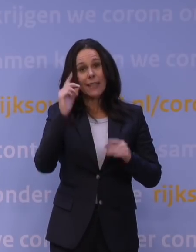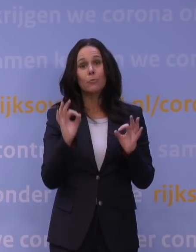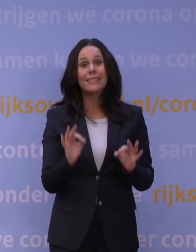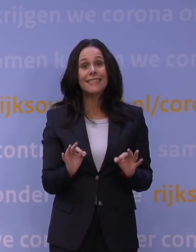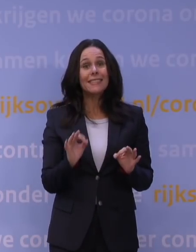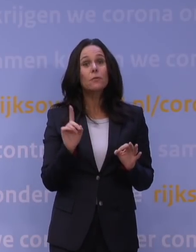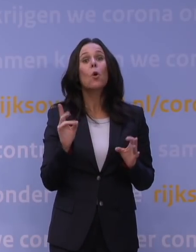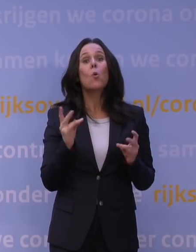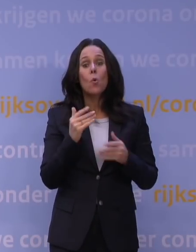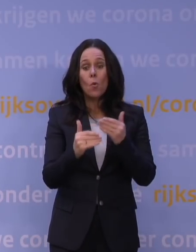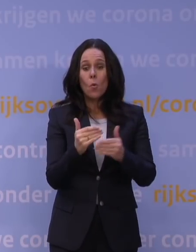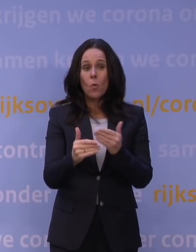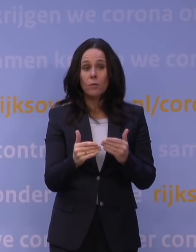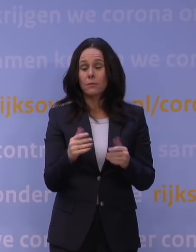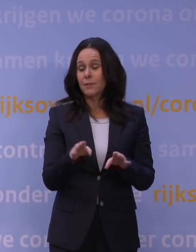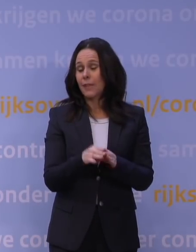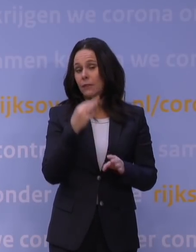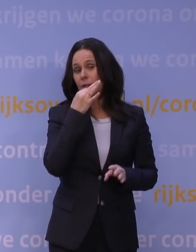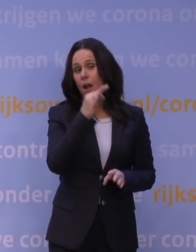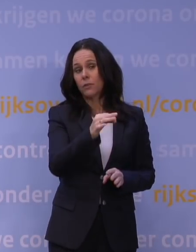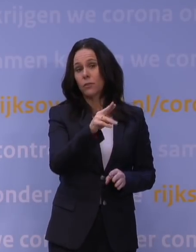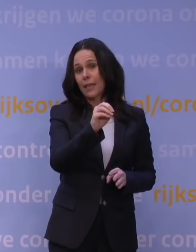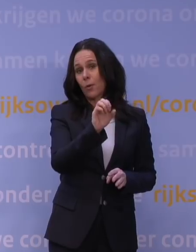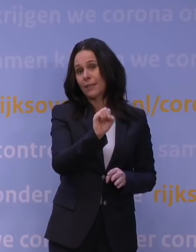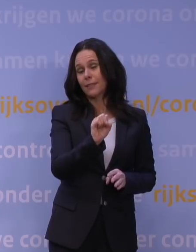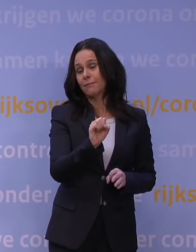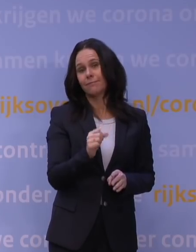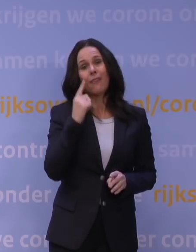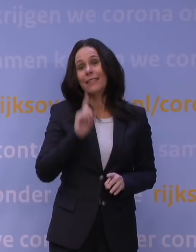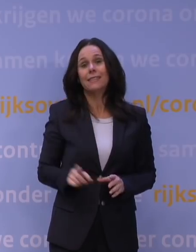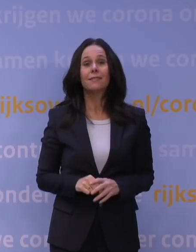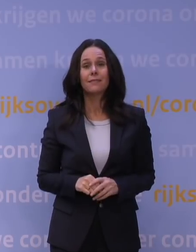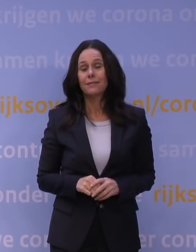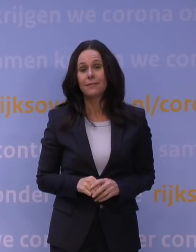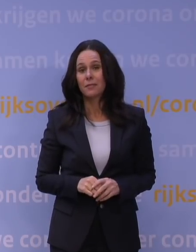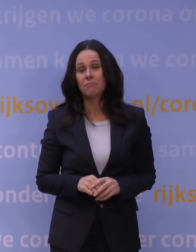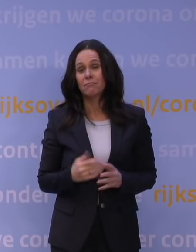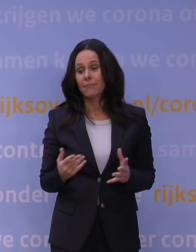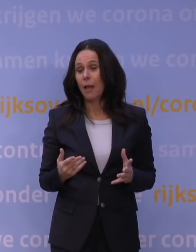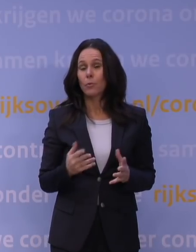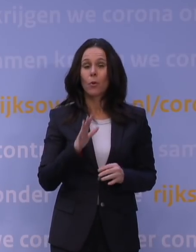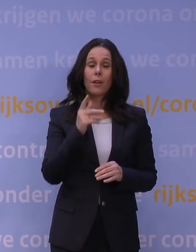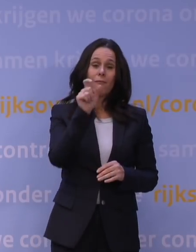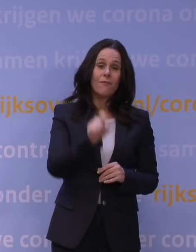Dat was mijn antwoord net aan de NOS, aan meneer Breedveld: Nee, dat weten we niet. Daar heb je echt nog een week tot tien dagen voor nodig minstens